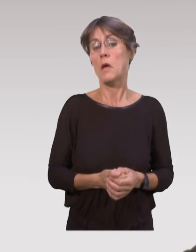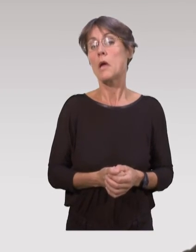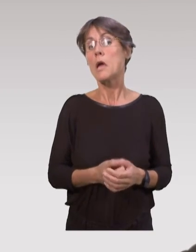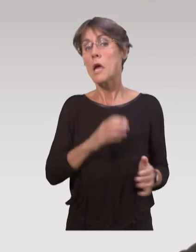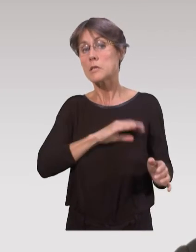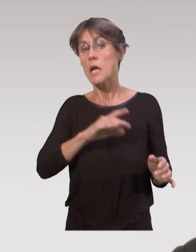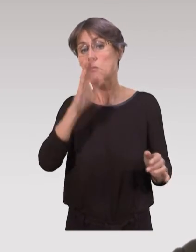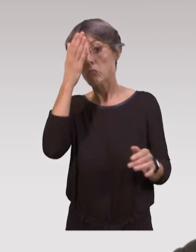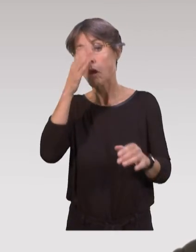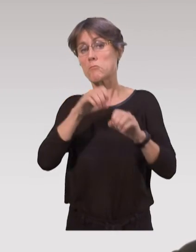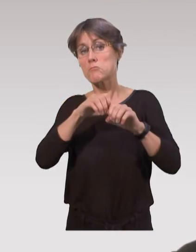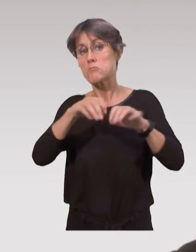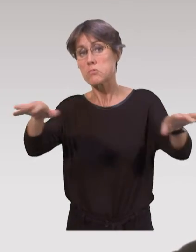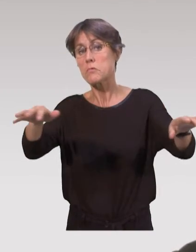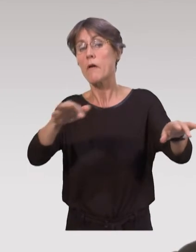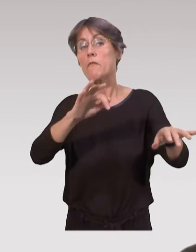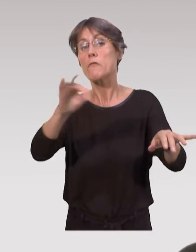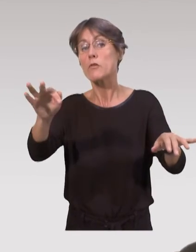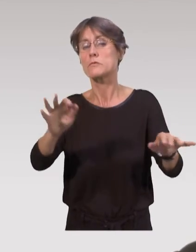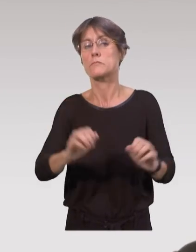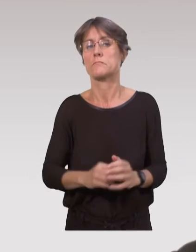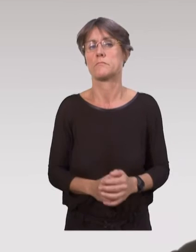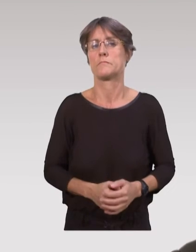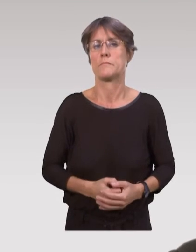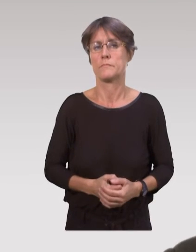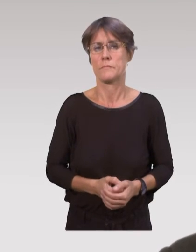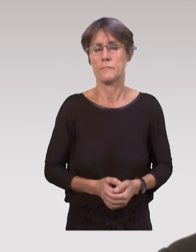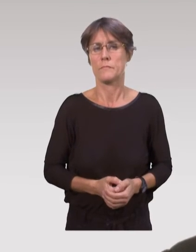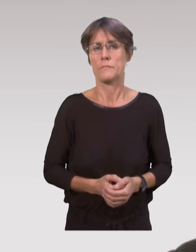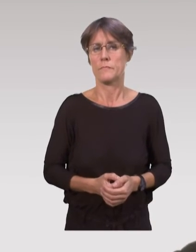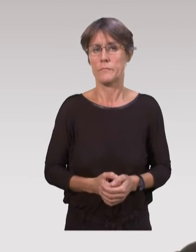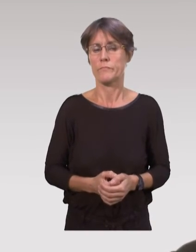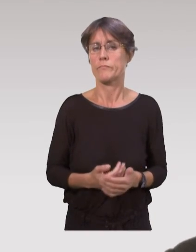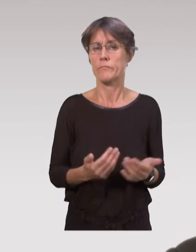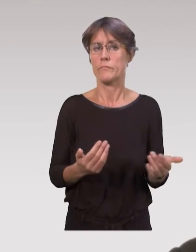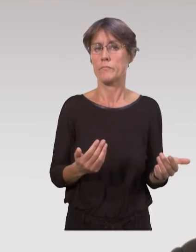pour les étendre plus largement sur l’ensemble du territoire, si c’est transposable.